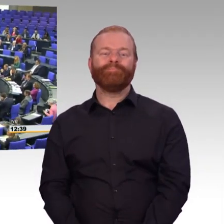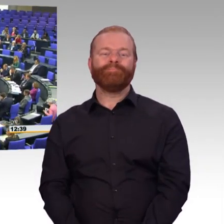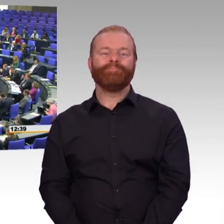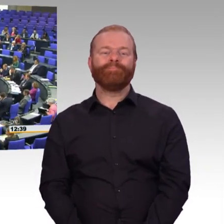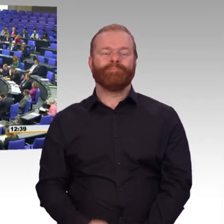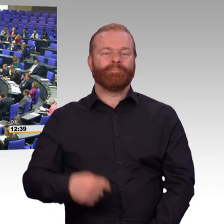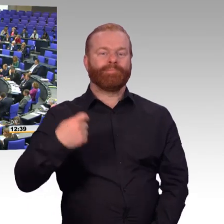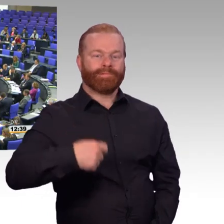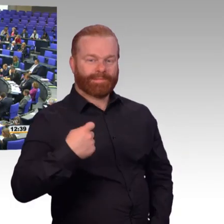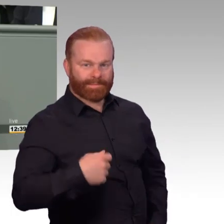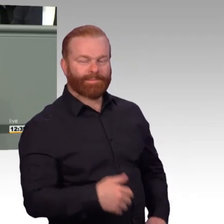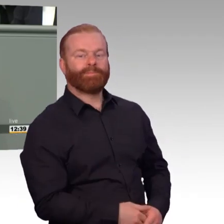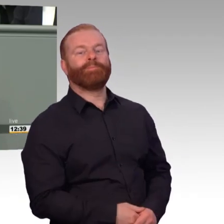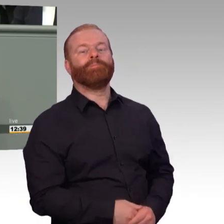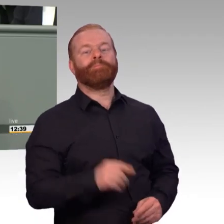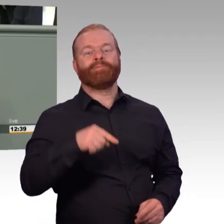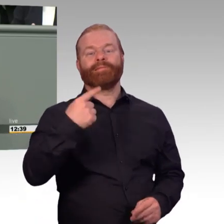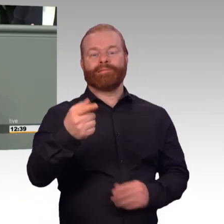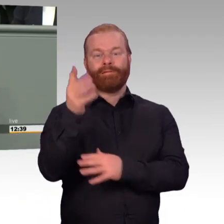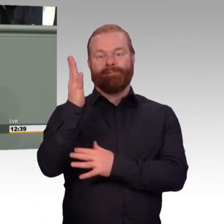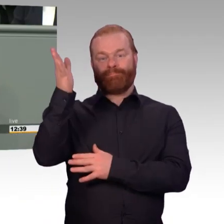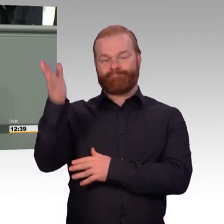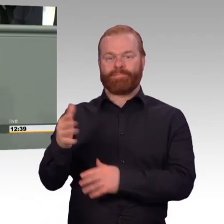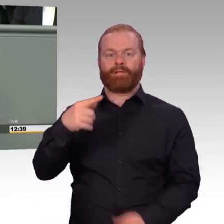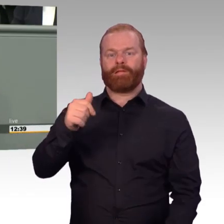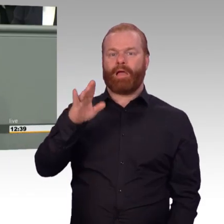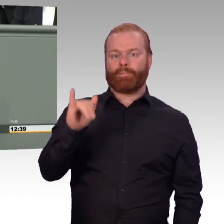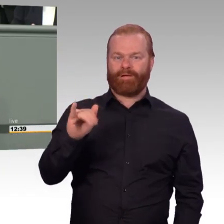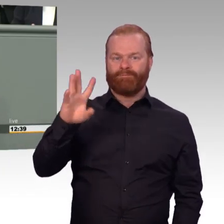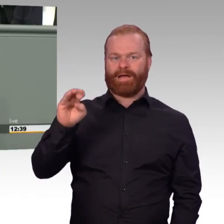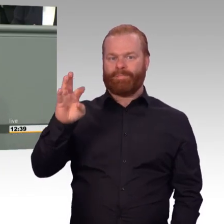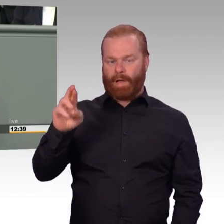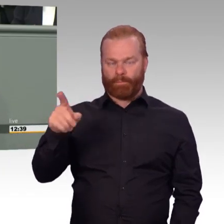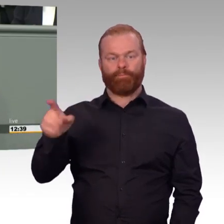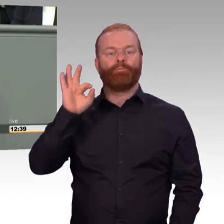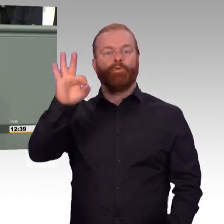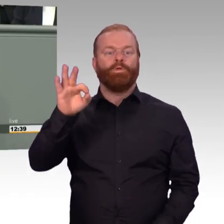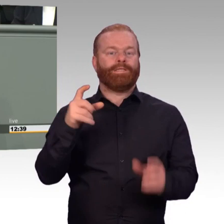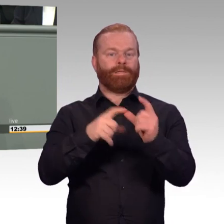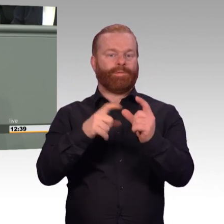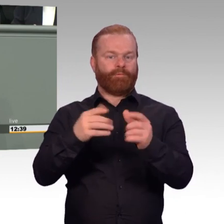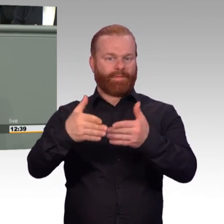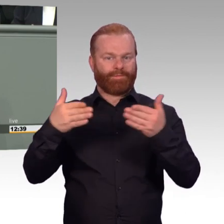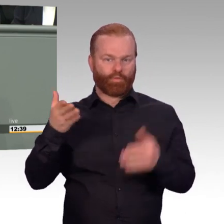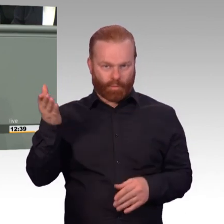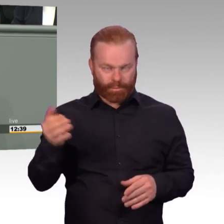Fast 120.000 Soldatinnen und Soldaten auf Zeit und 8000 freiwillig Wehrdienstleistende